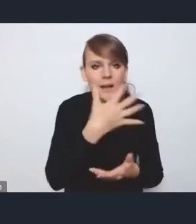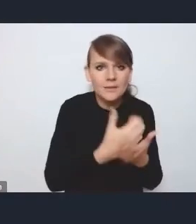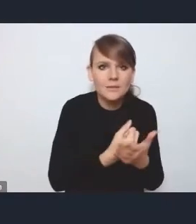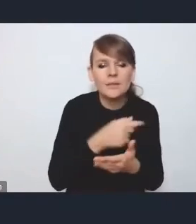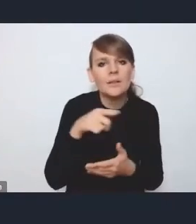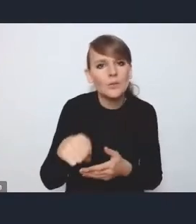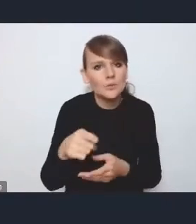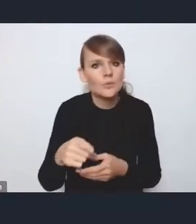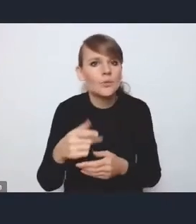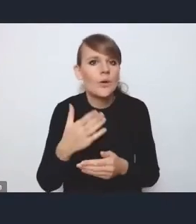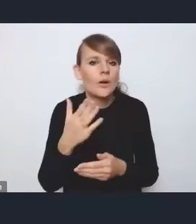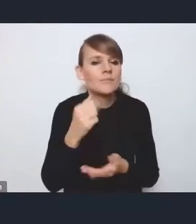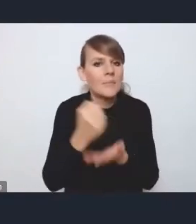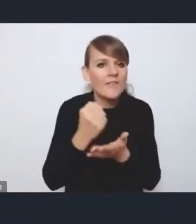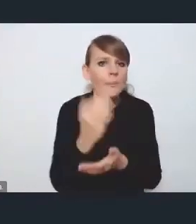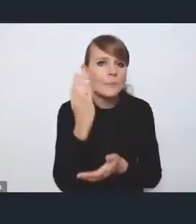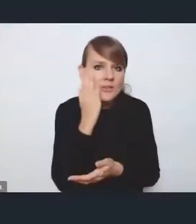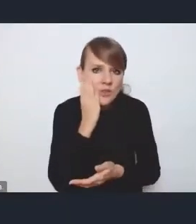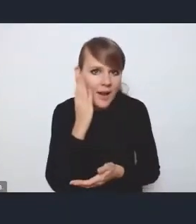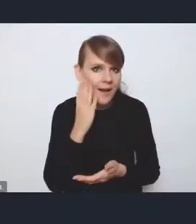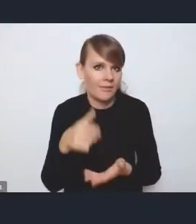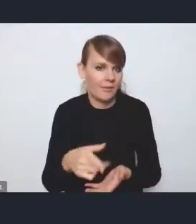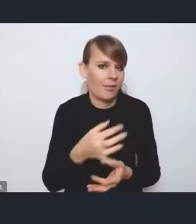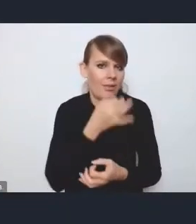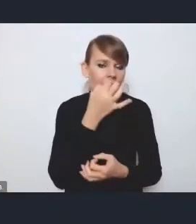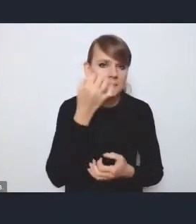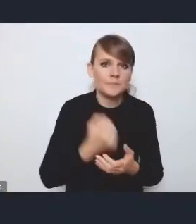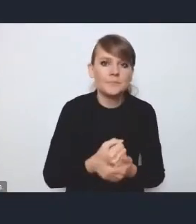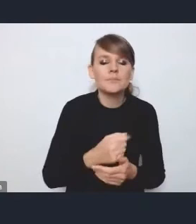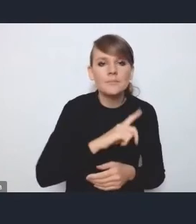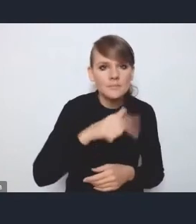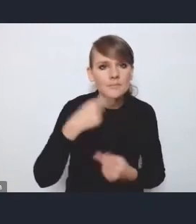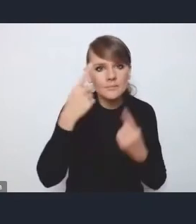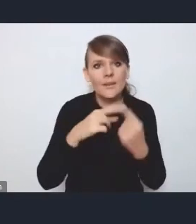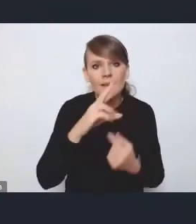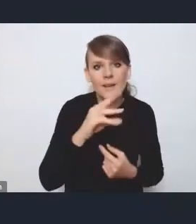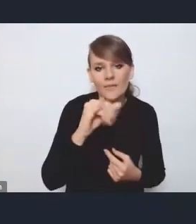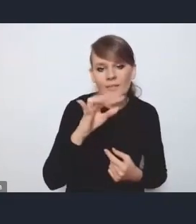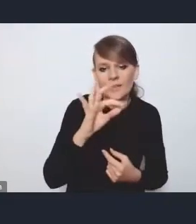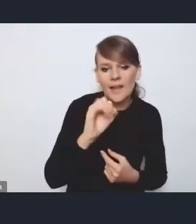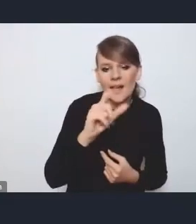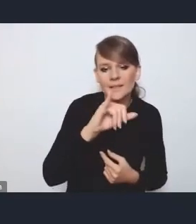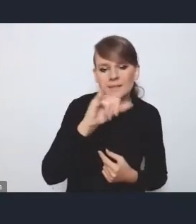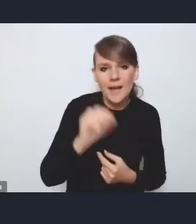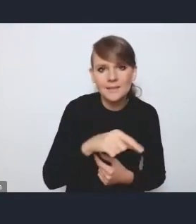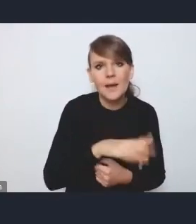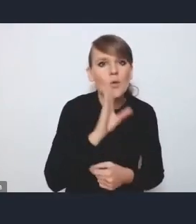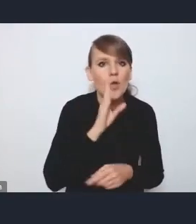Więc w tym kontekście traktujemy rewitalizację jako narzędzie, jako instrument, oczywiście nie wyklucza to tego,